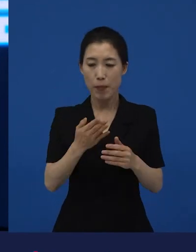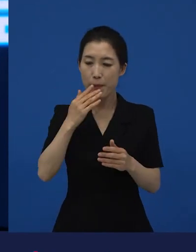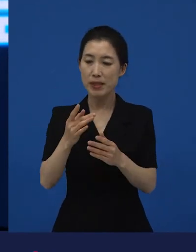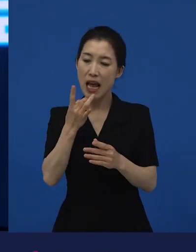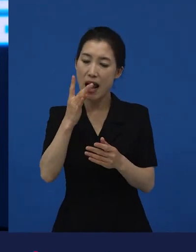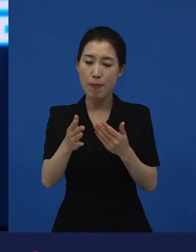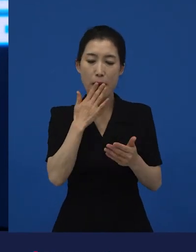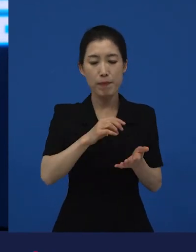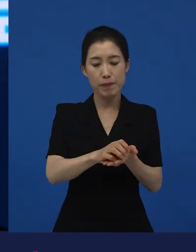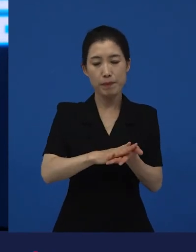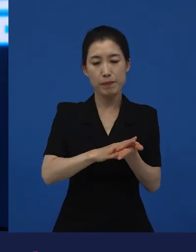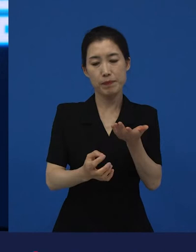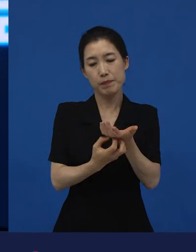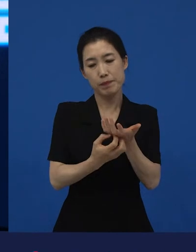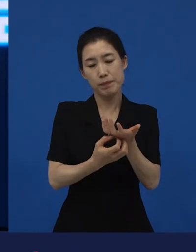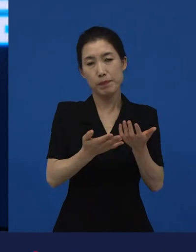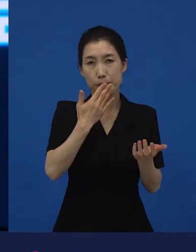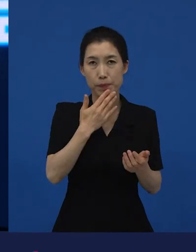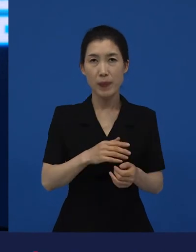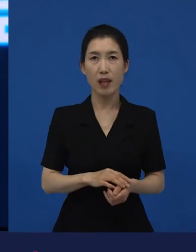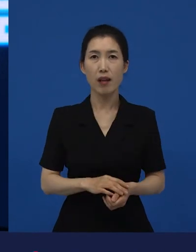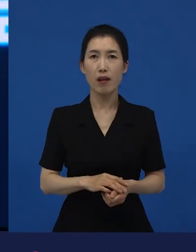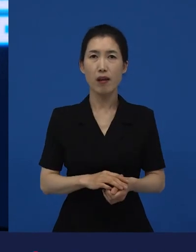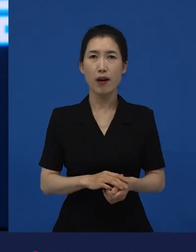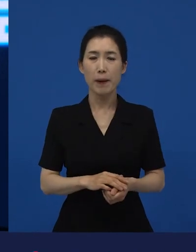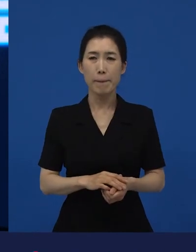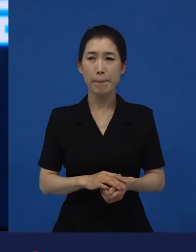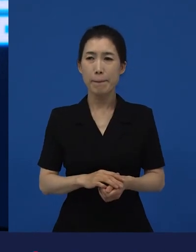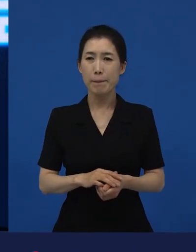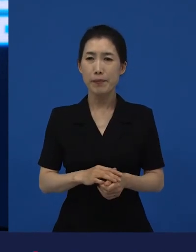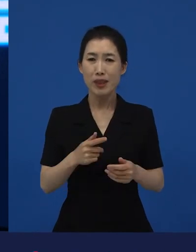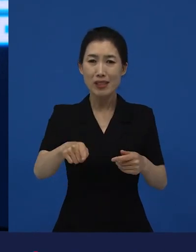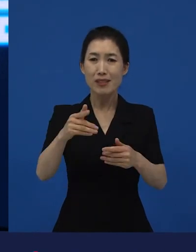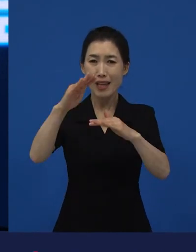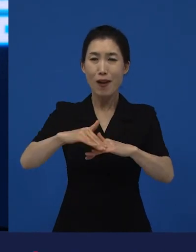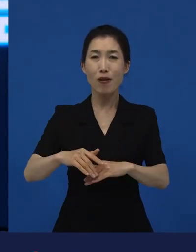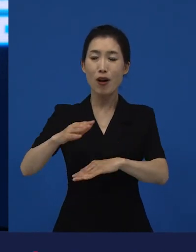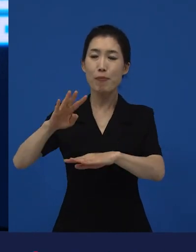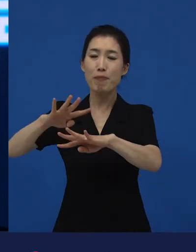그리고 쌀을 씻어서 또 밥을 다시 만들고, 뭐 이런 것들을 영화를 쭉 찍은 거예요.